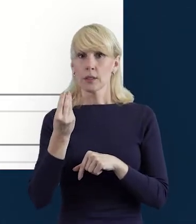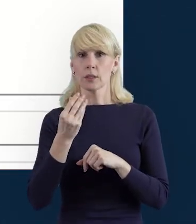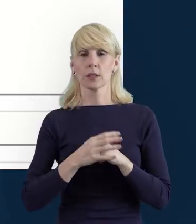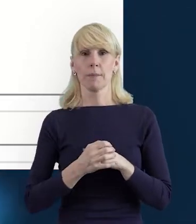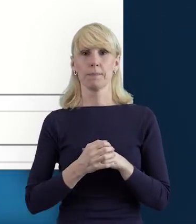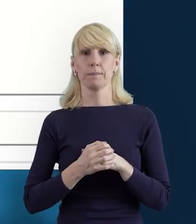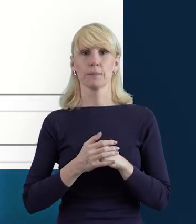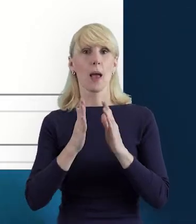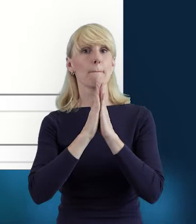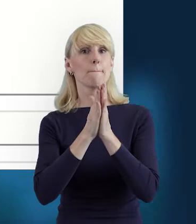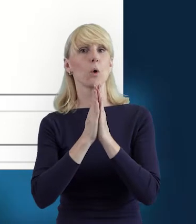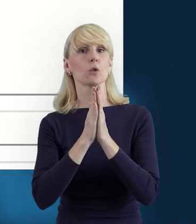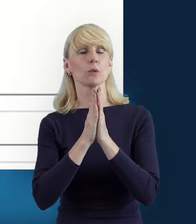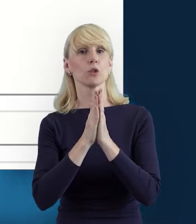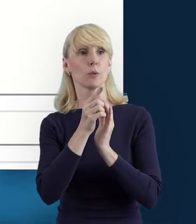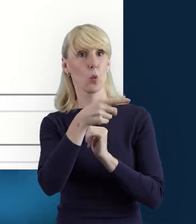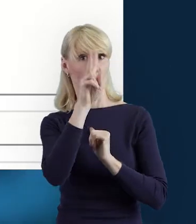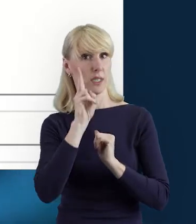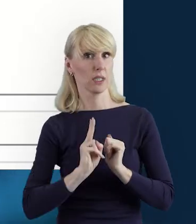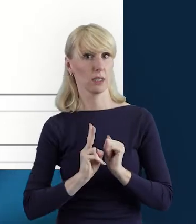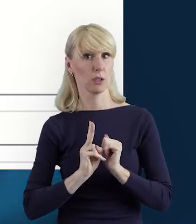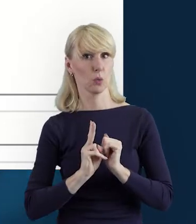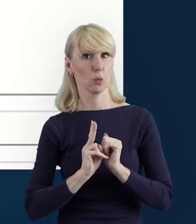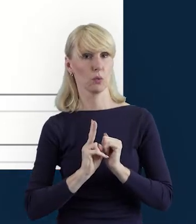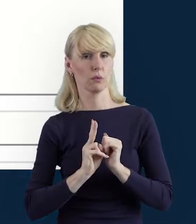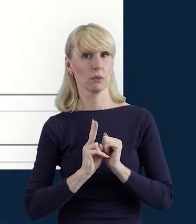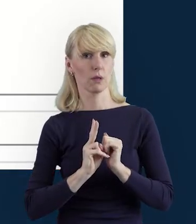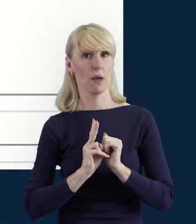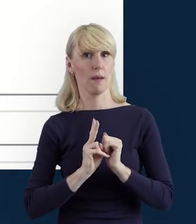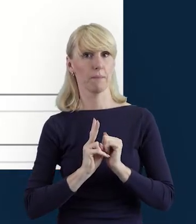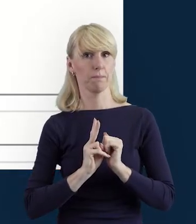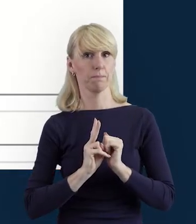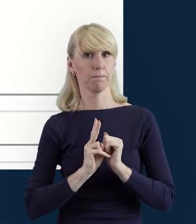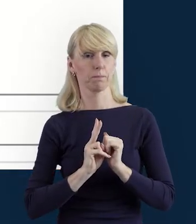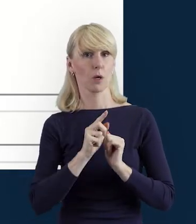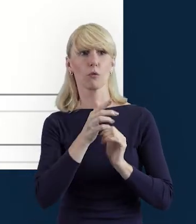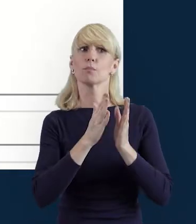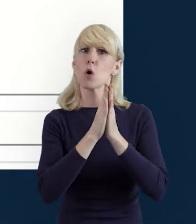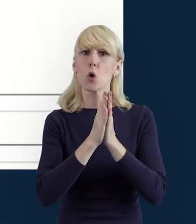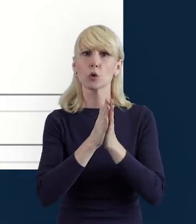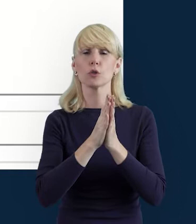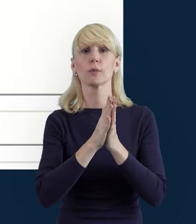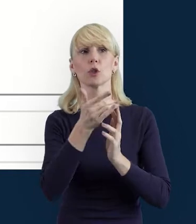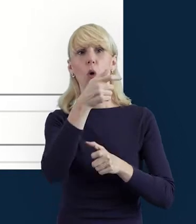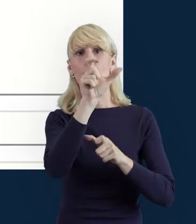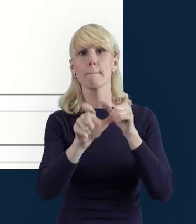że poprosimy Instytucję Pośredniczącą o wycofanie Bazy Personelu,